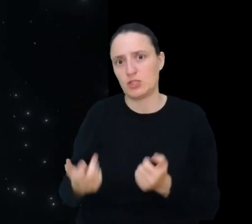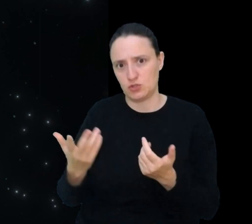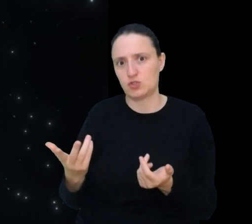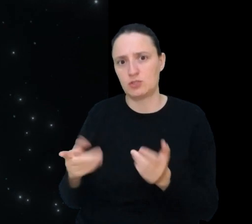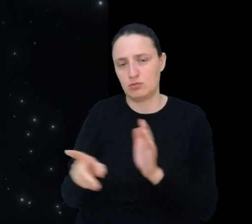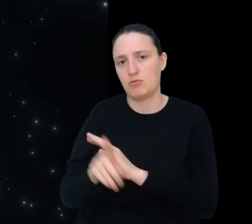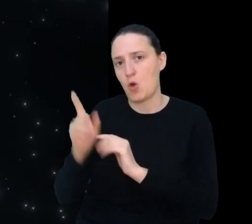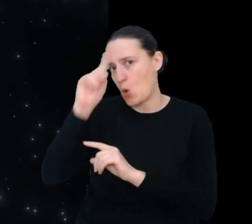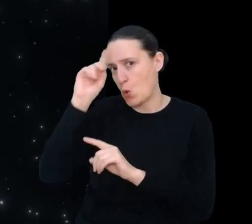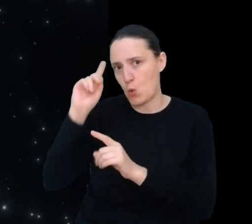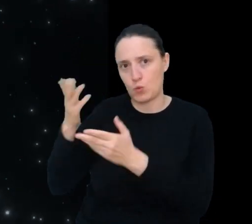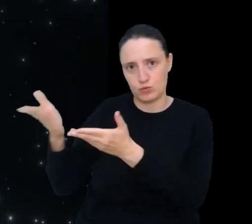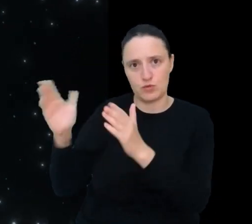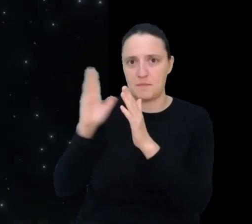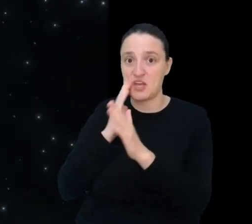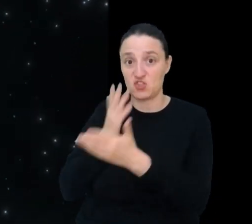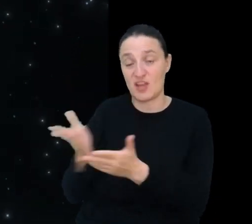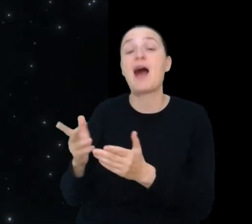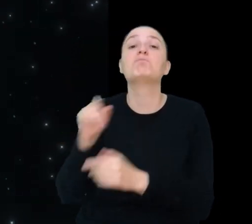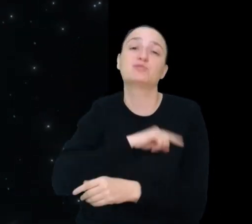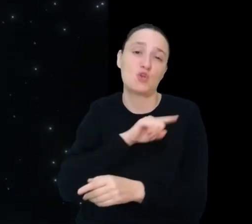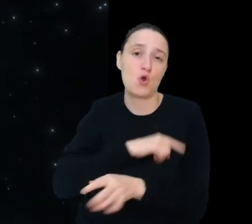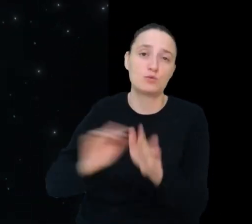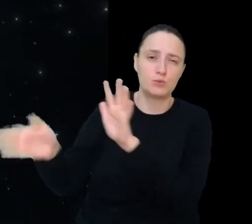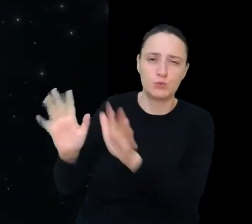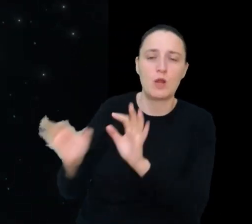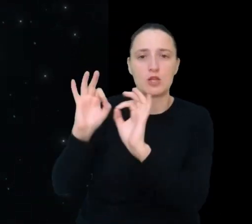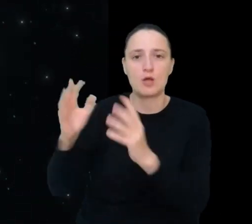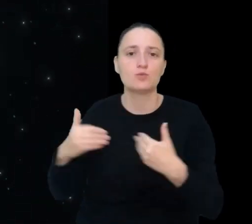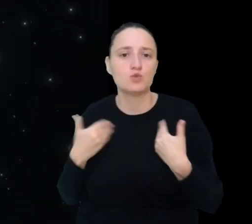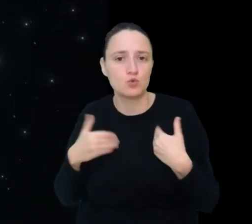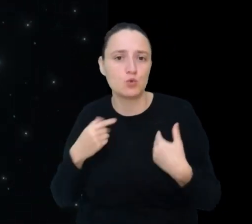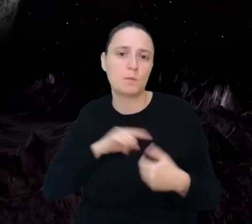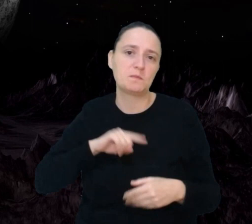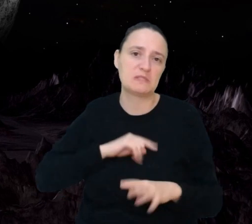Psycholog bazy księżycowej zadba o dobre samopoczucie psychiczne mieszkańców bazy.